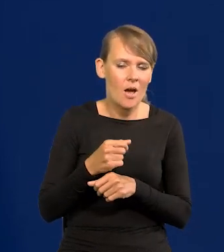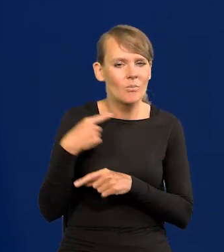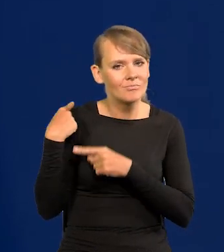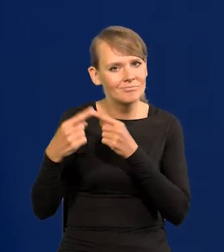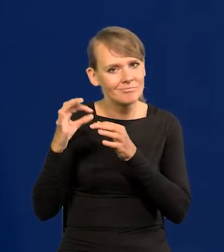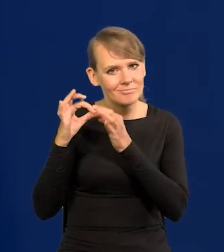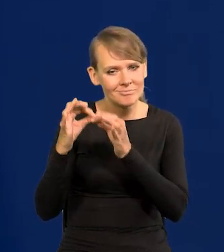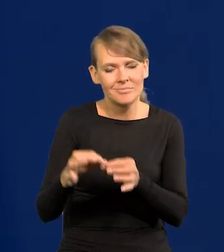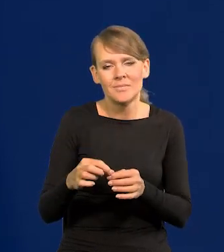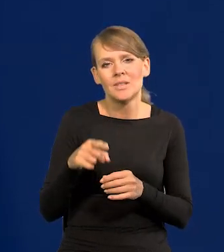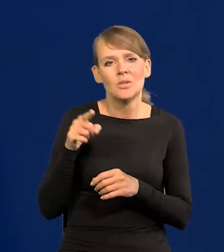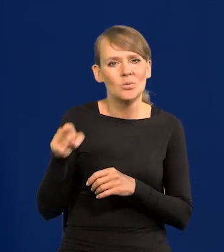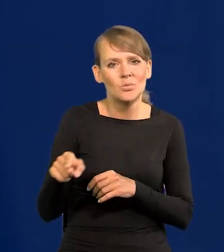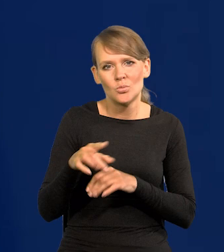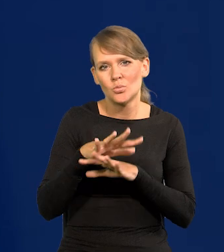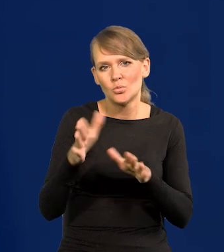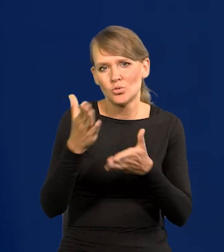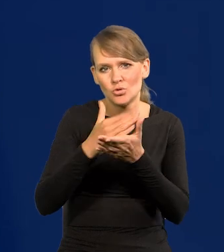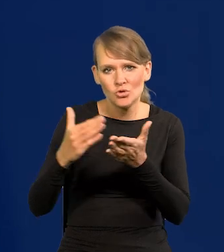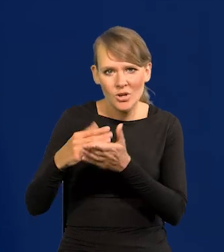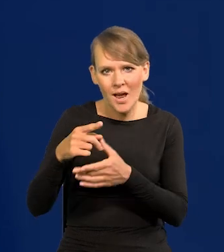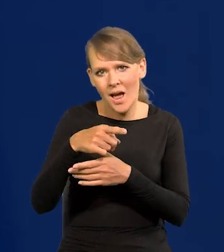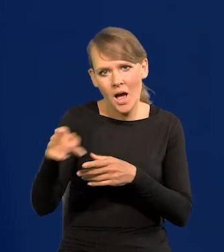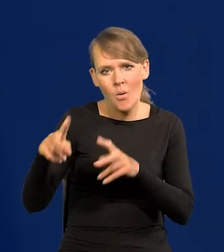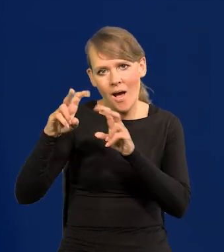To wszystko przechodzi przez dużo departamentów, analiz.